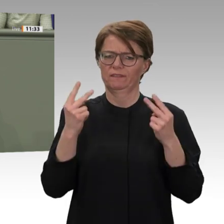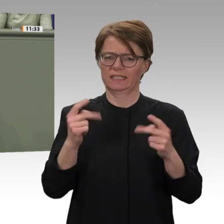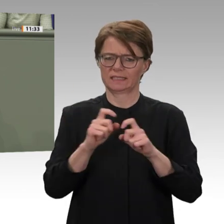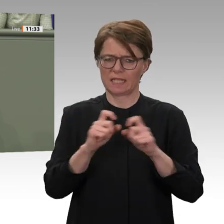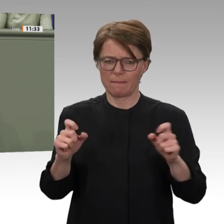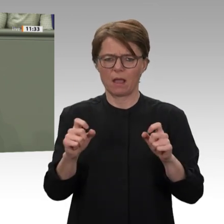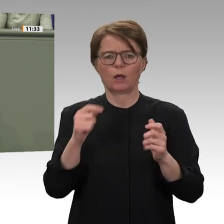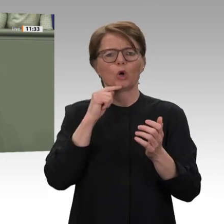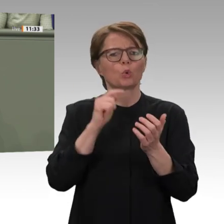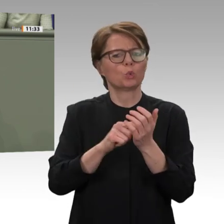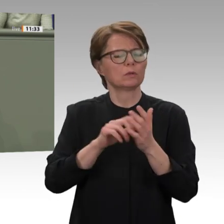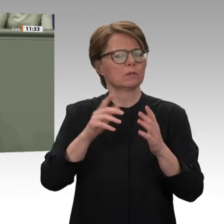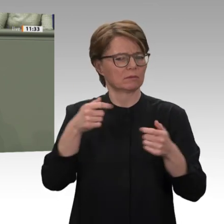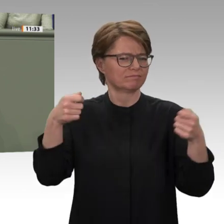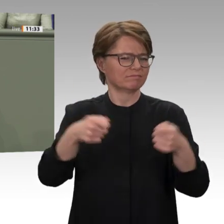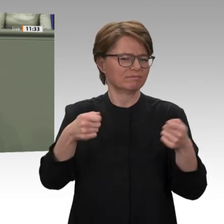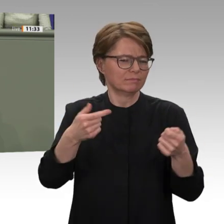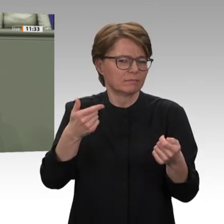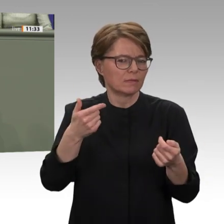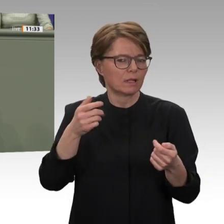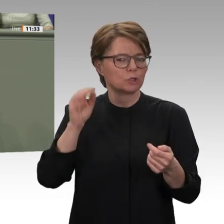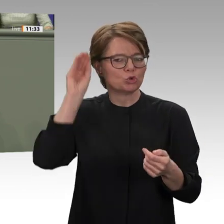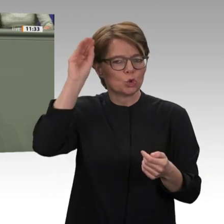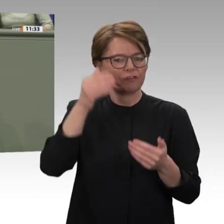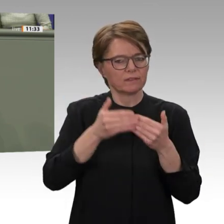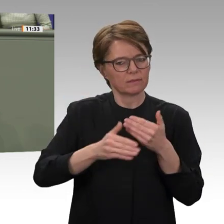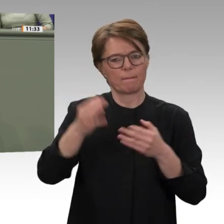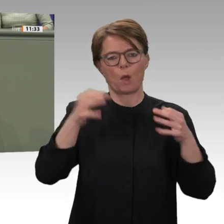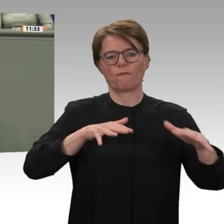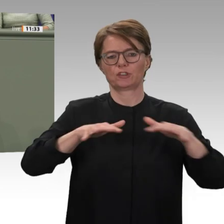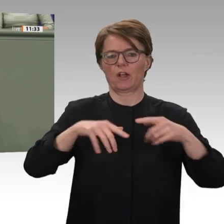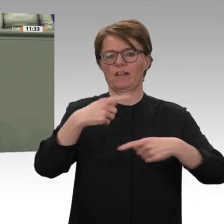US-Sanktionen, die die wirtschaftliche Entwicklung des Sudans zusätzlich belasten.